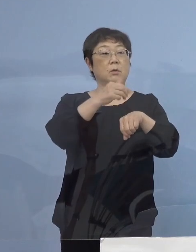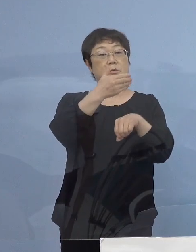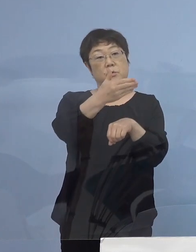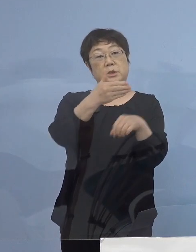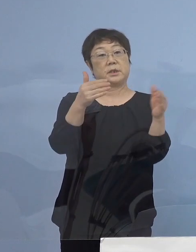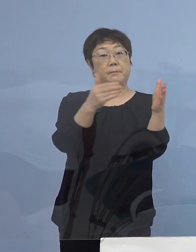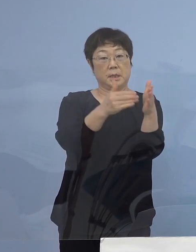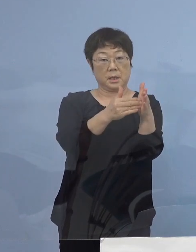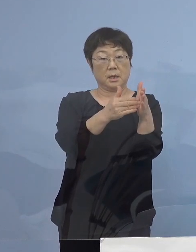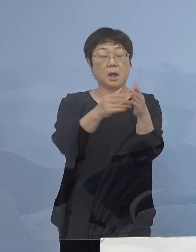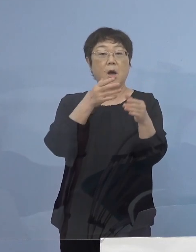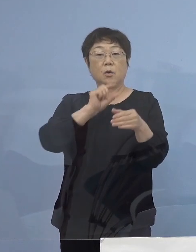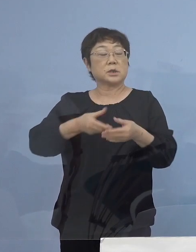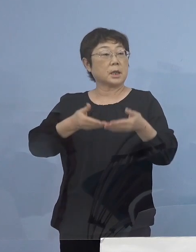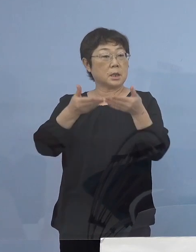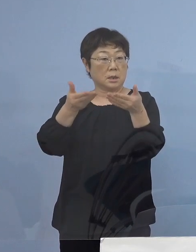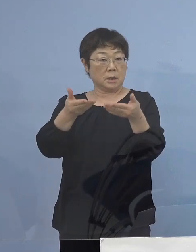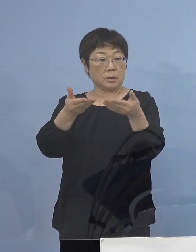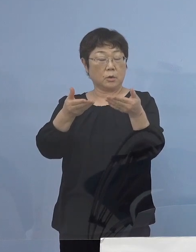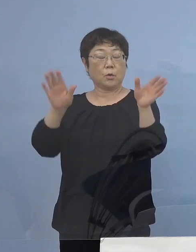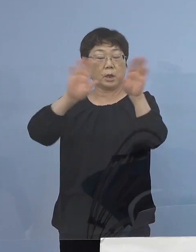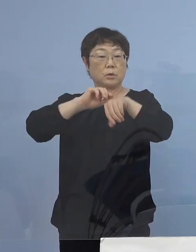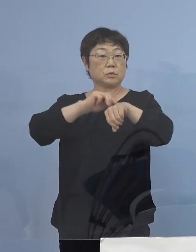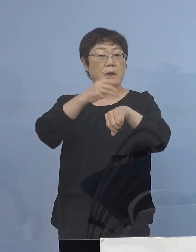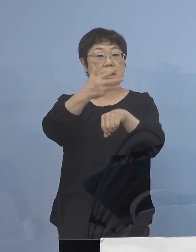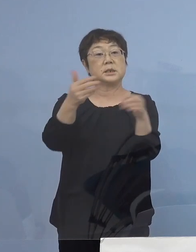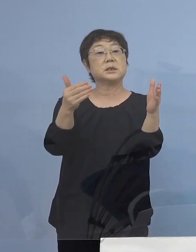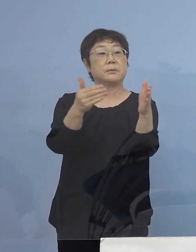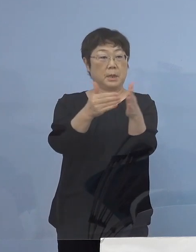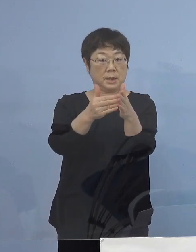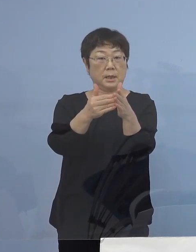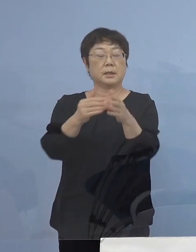お酒の提供は20時までと させていただきましたが